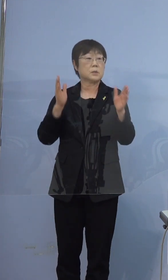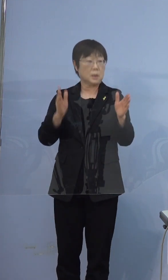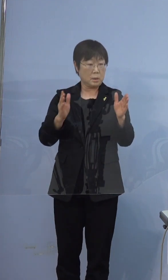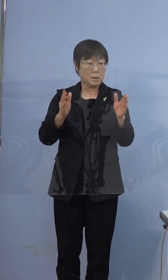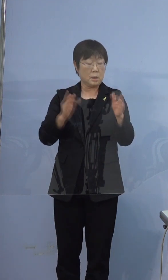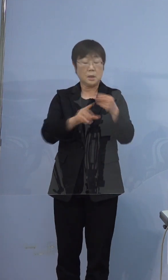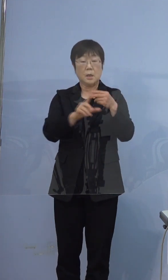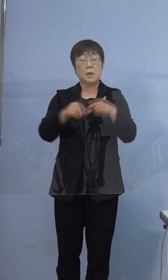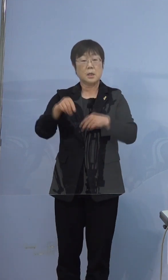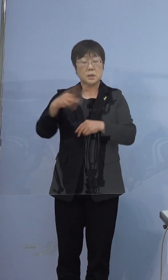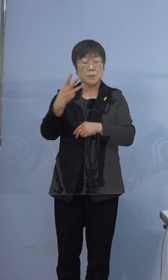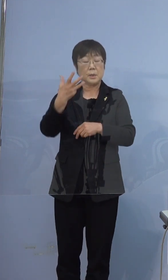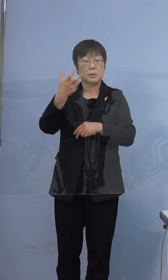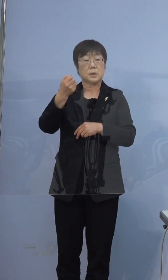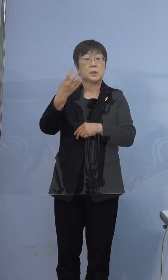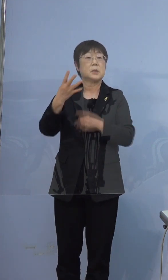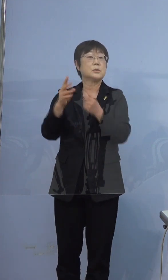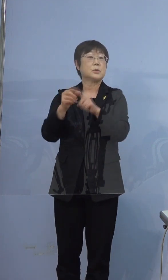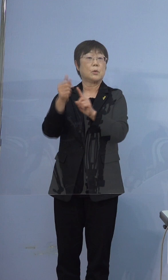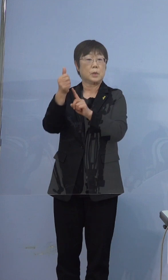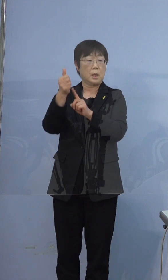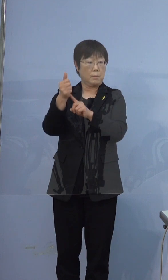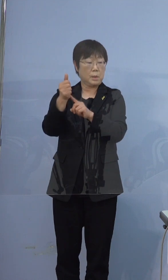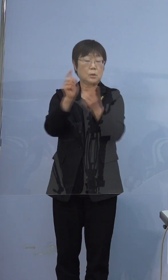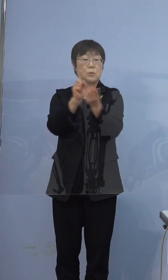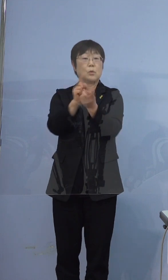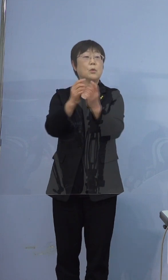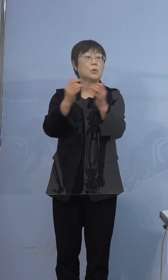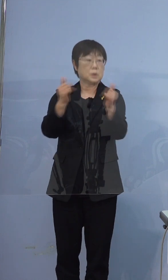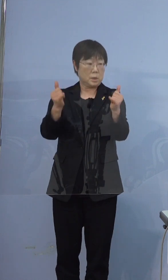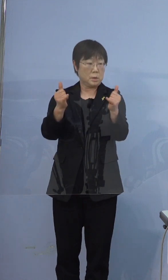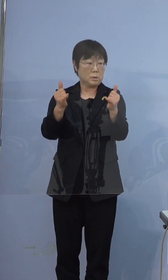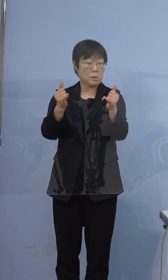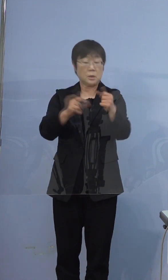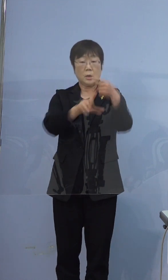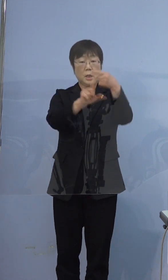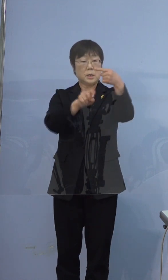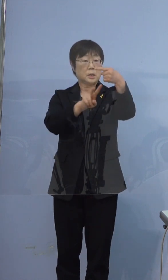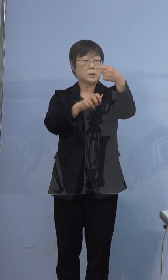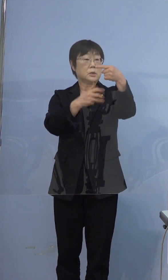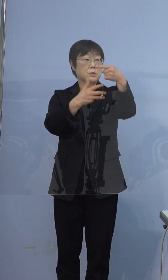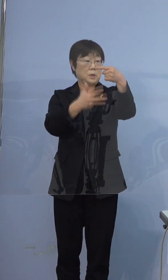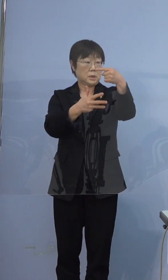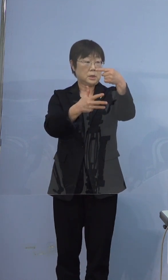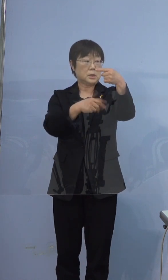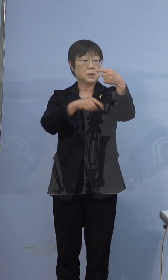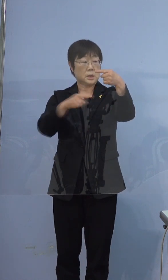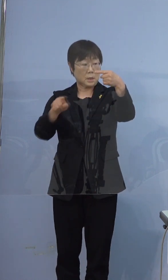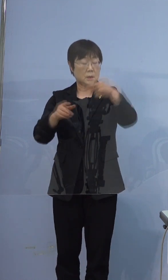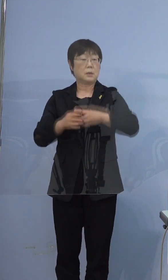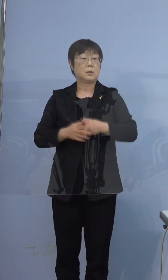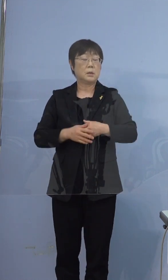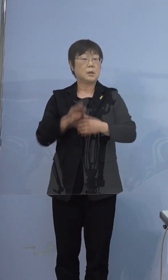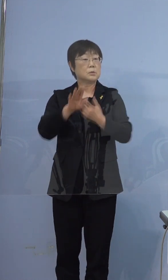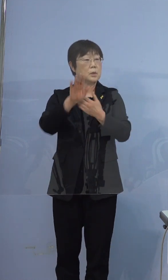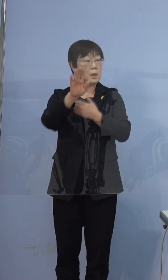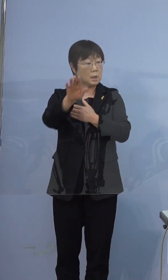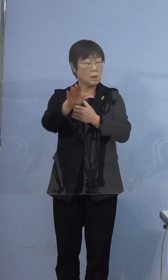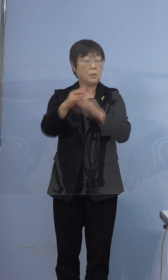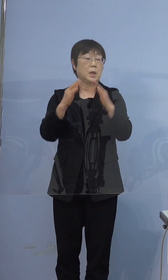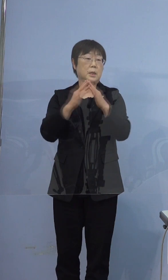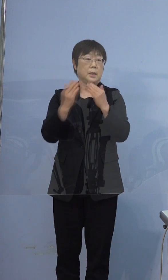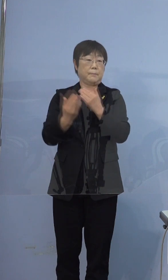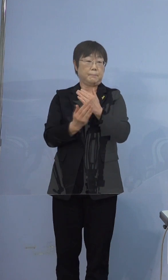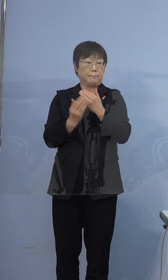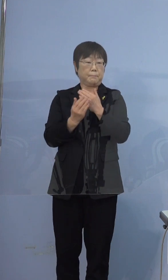374例目の濃厚接触者となった1月28日 この日以降はご自宅で待機ということで